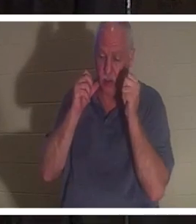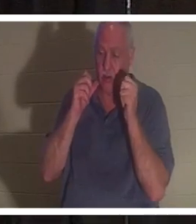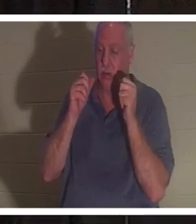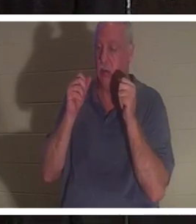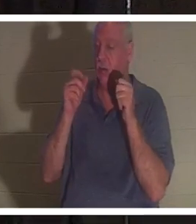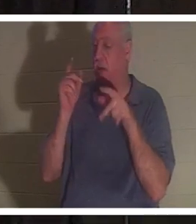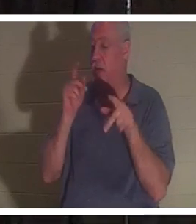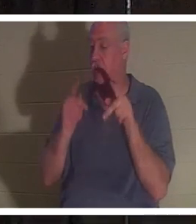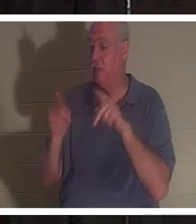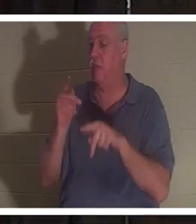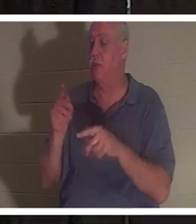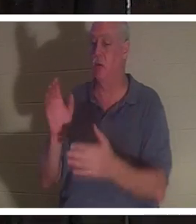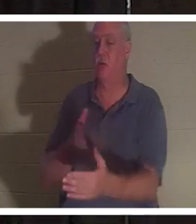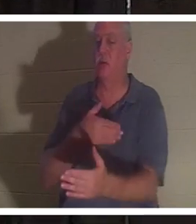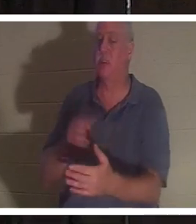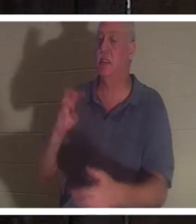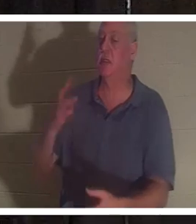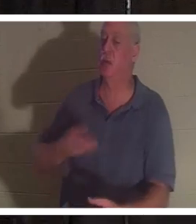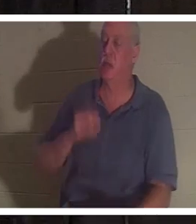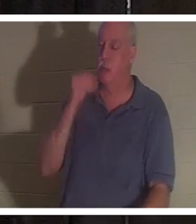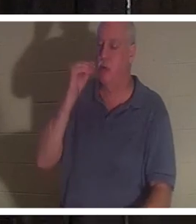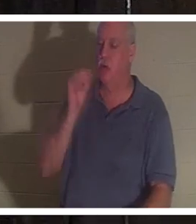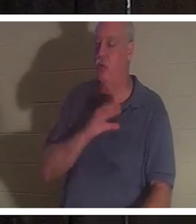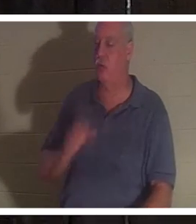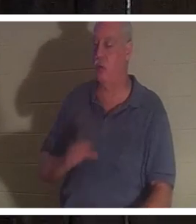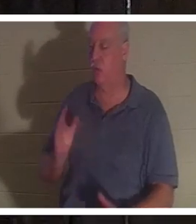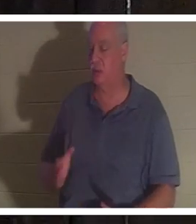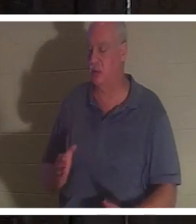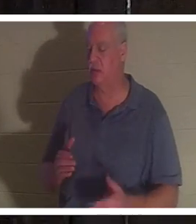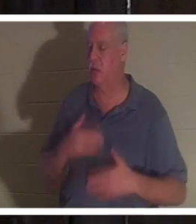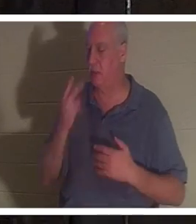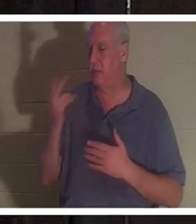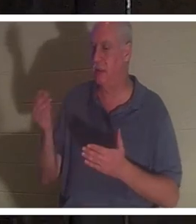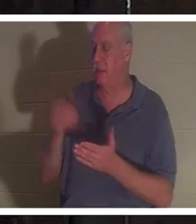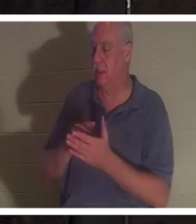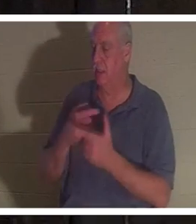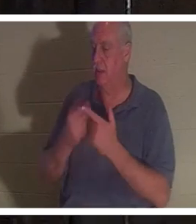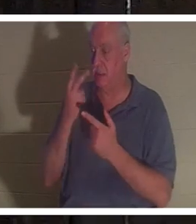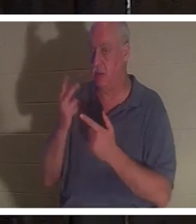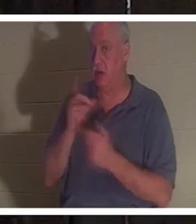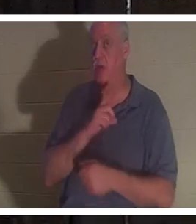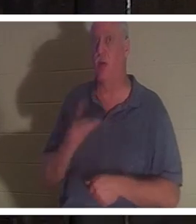Des amis qu'elle était si heureuse de revoir et puis elle a vu le Seigneur. Et le Seigneur